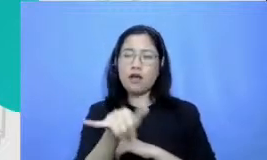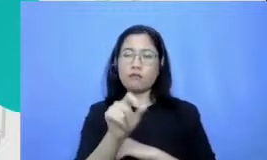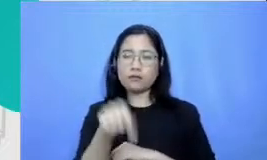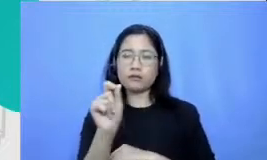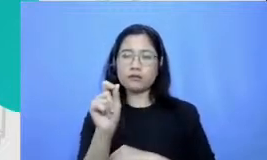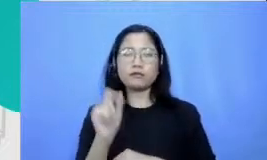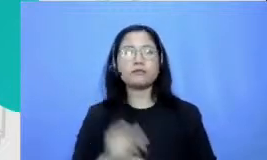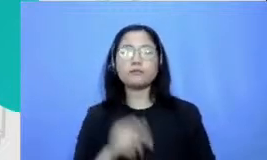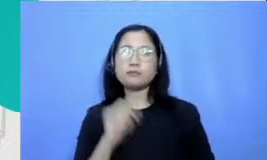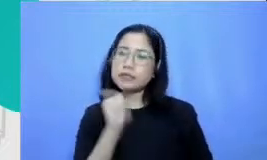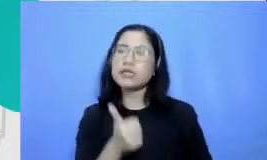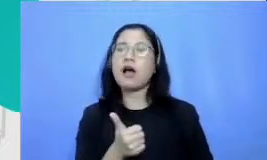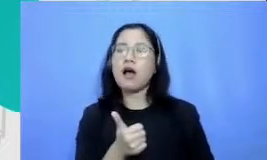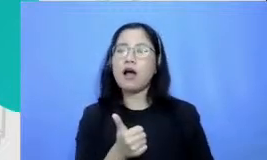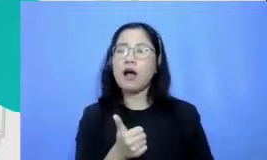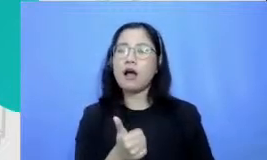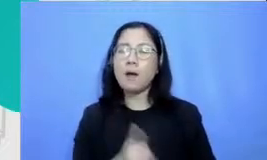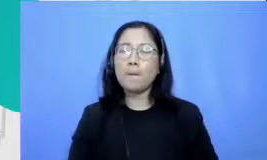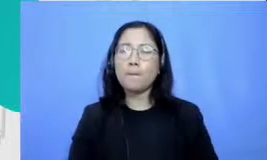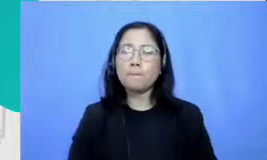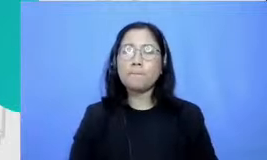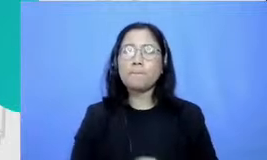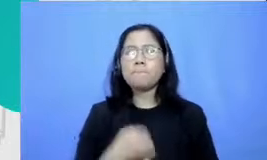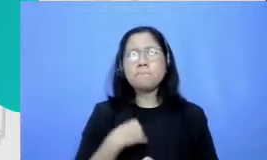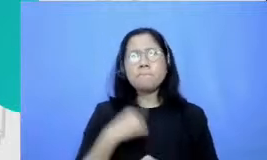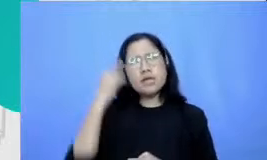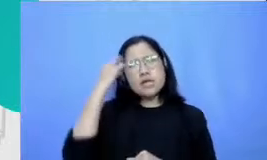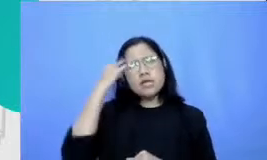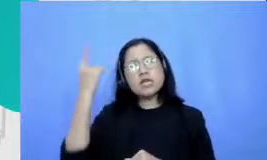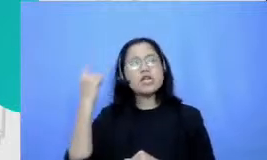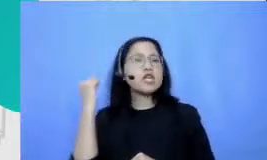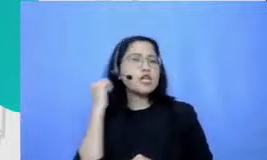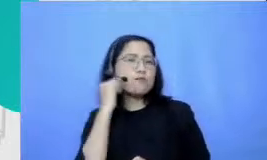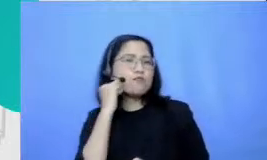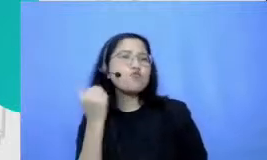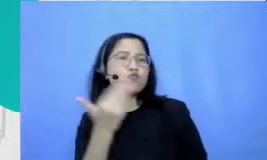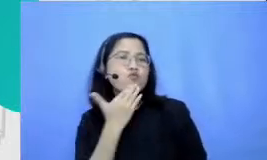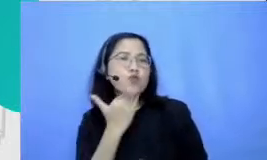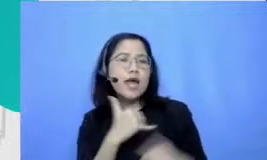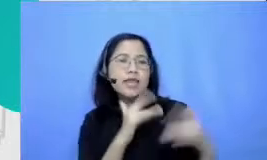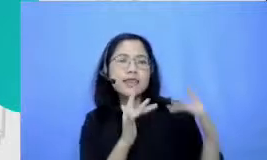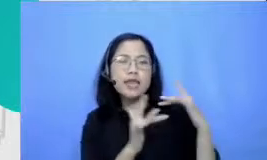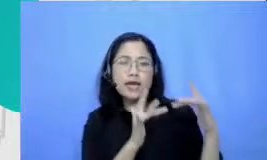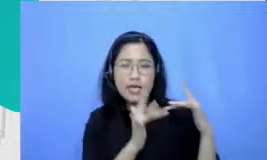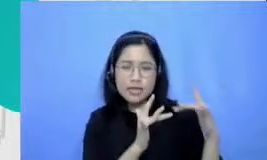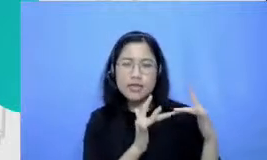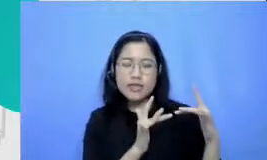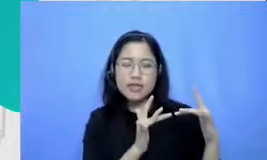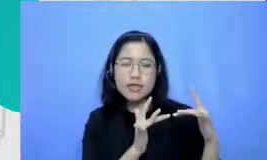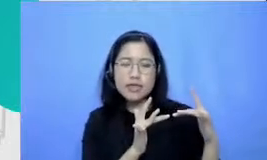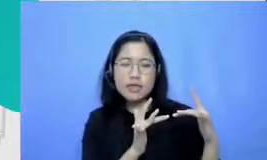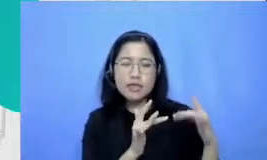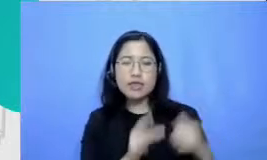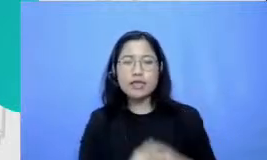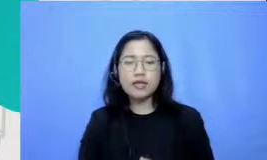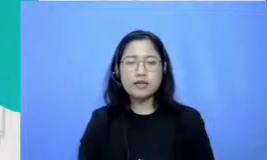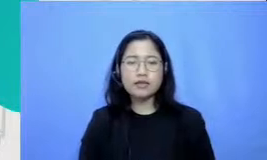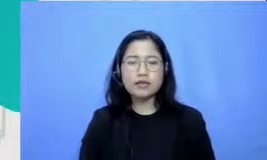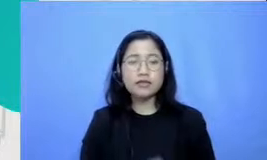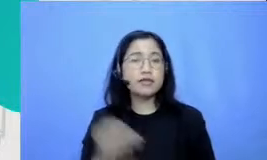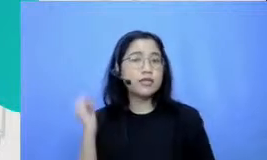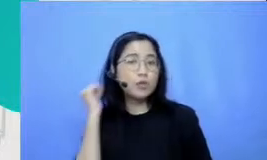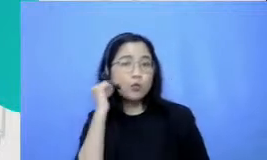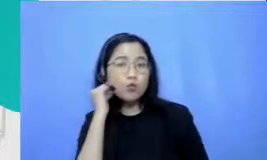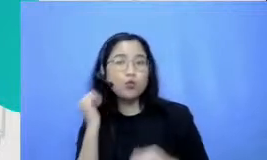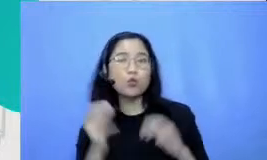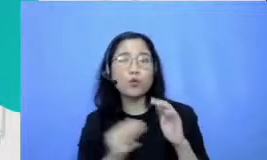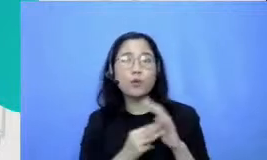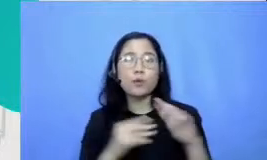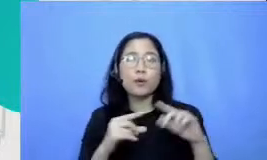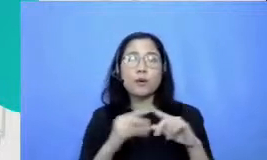BP Ibu cukup punya koneksi ke internet sehingga dapat ditebak ibu Mariati bisa tercari di YouTube